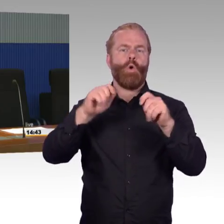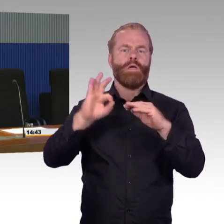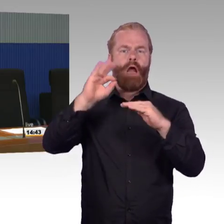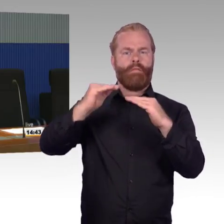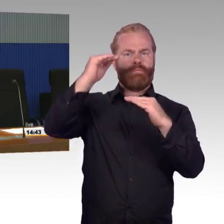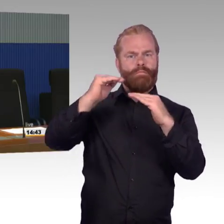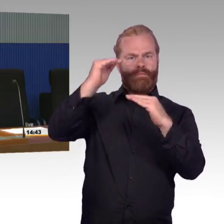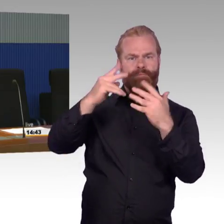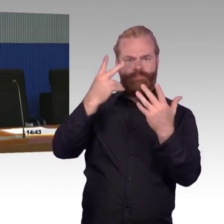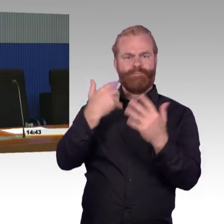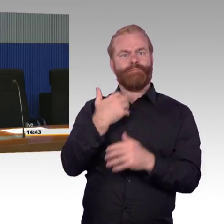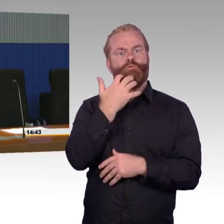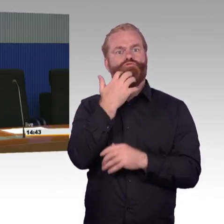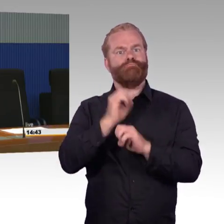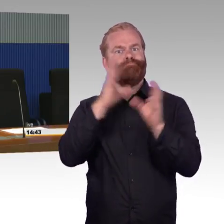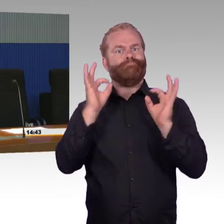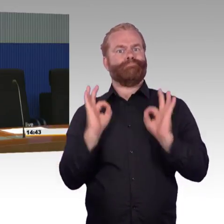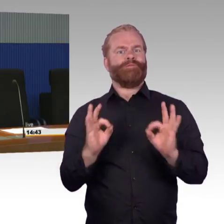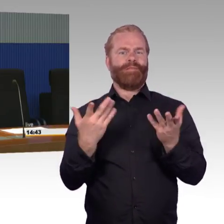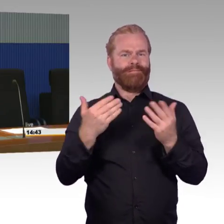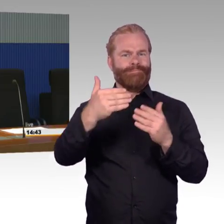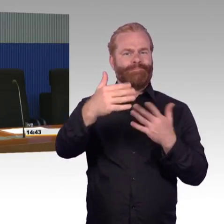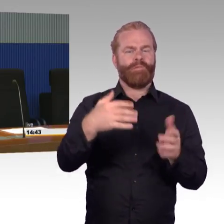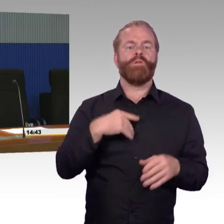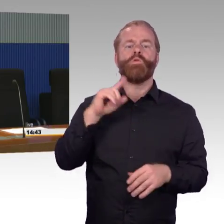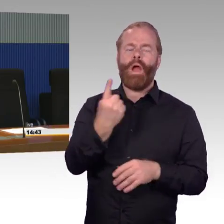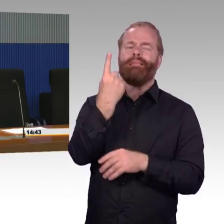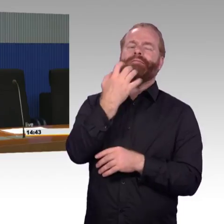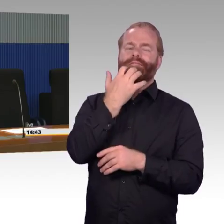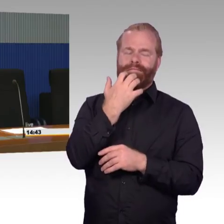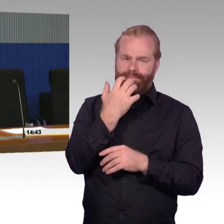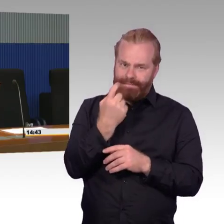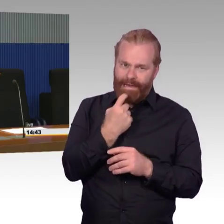möglicherweise nach den Blinden- leitsystemen von Fernbahnhöfen?